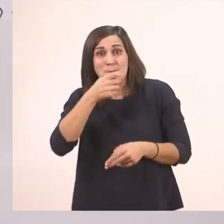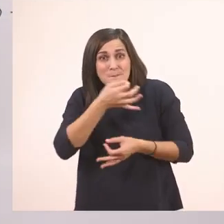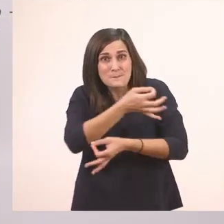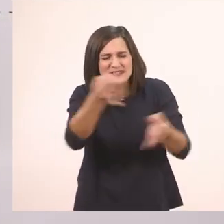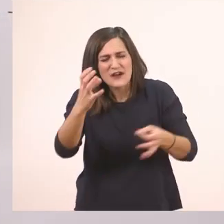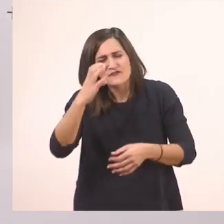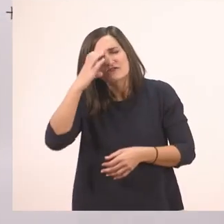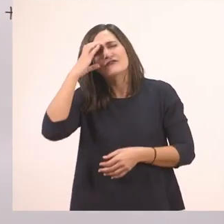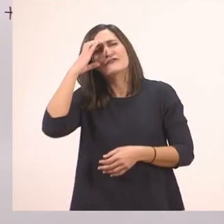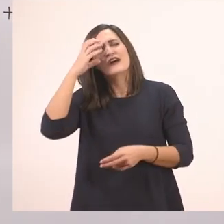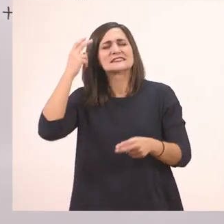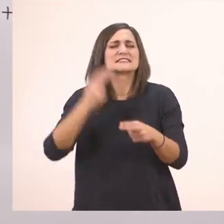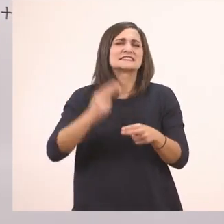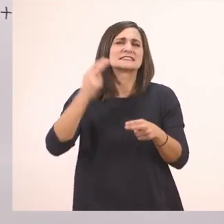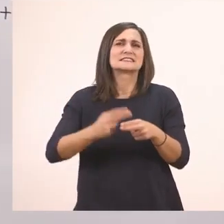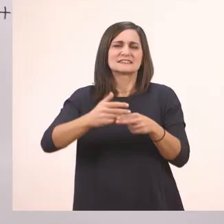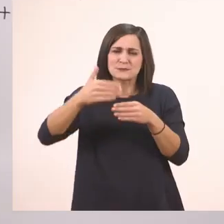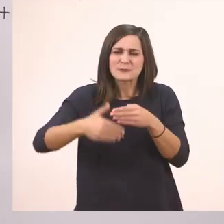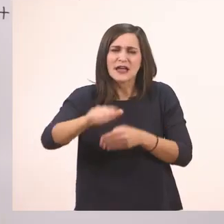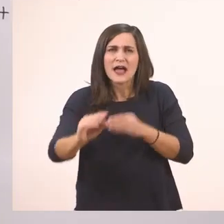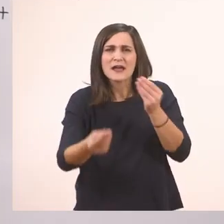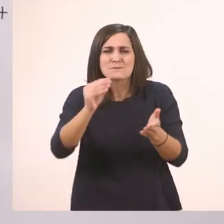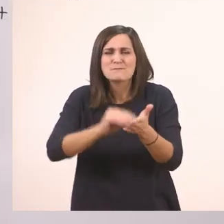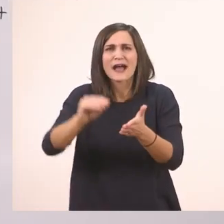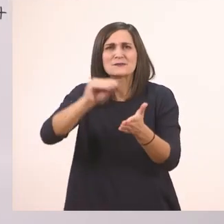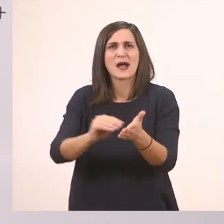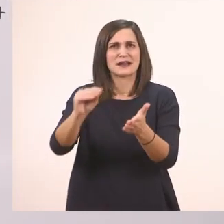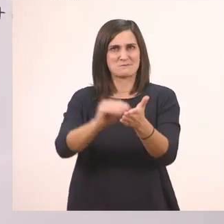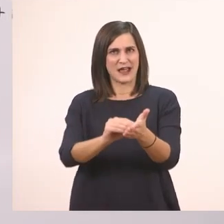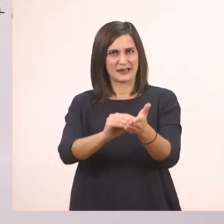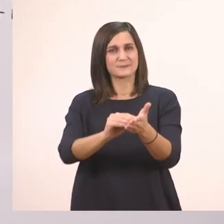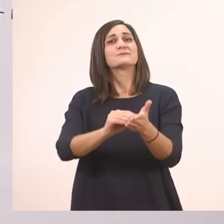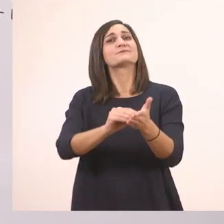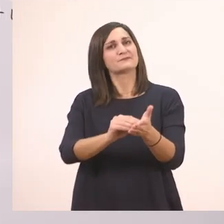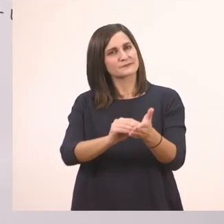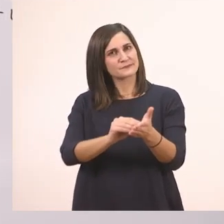Γιατί θα το συναντήσουμε κι αργότερα. Σιγά - σιγά θα αρχίσουμε να μαθαίνουμε κι άλλα "ι".